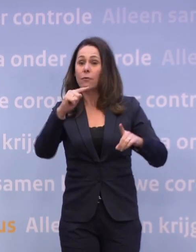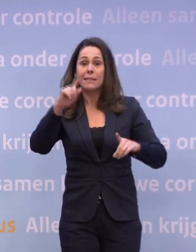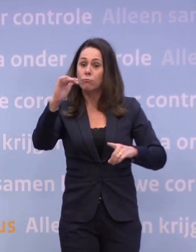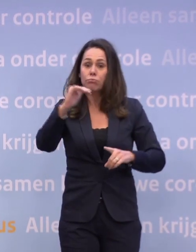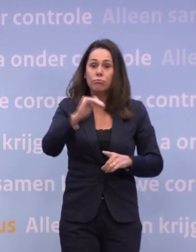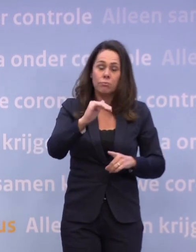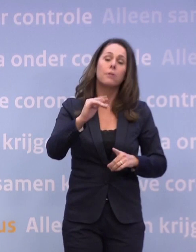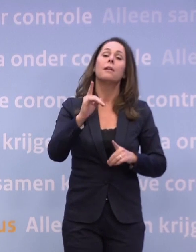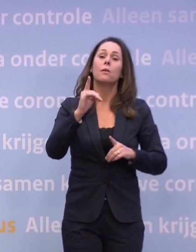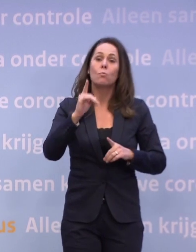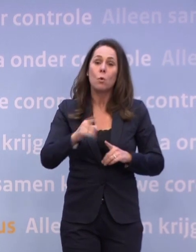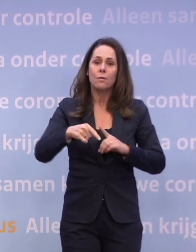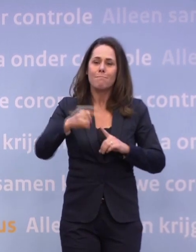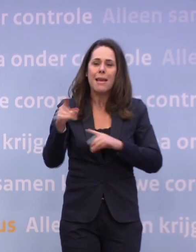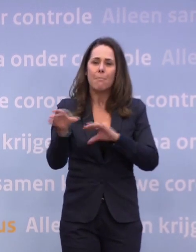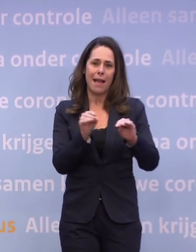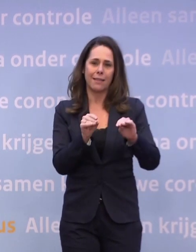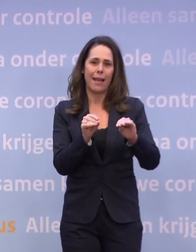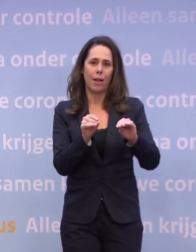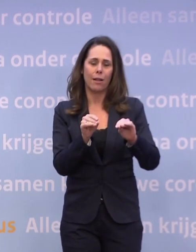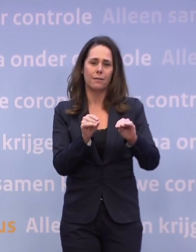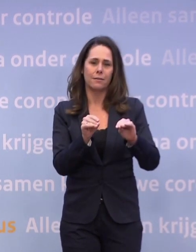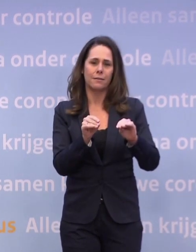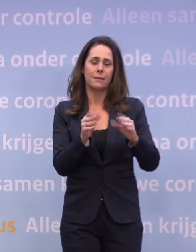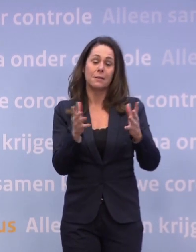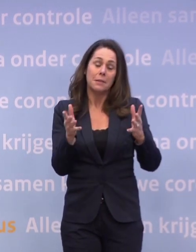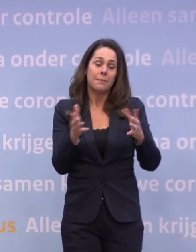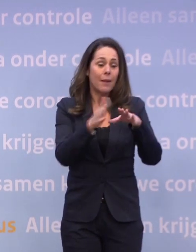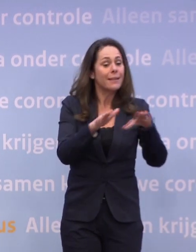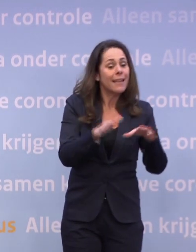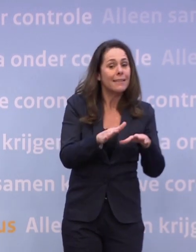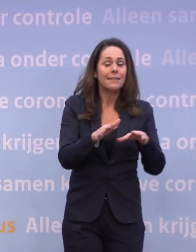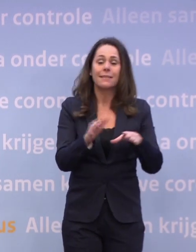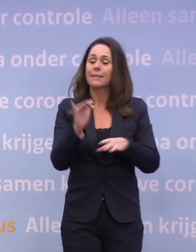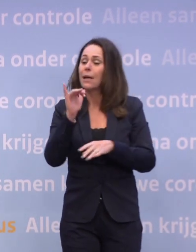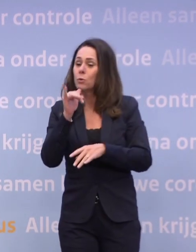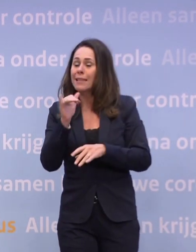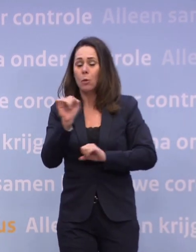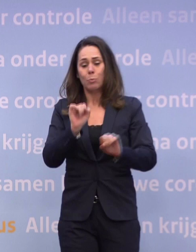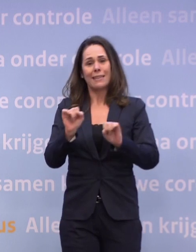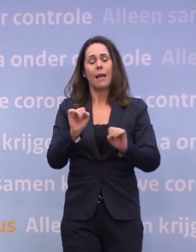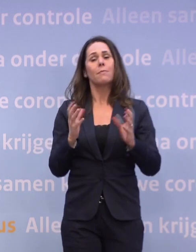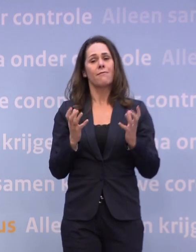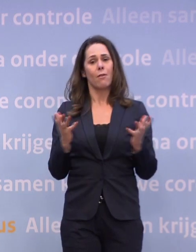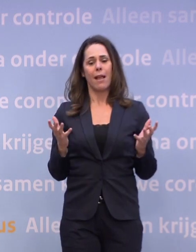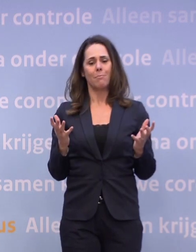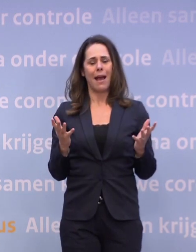Natuurlijk zullen we er alles aan doen om die paar kerstdagen dan... ...als het kan ook oudjaar, te beschermen. Of dat kan weet ik niet, we kunnen geen beloftes doen.